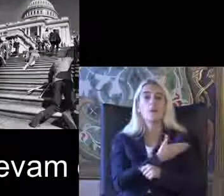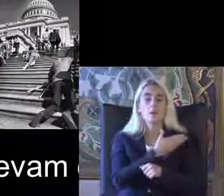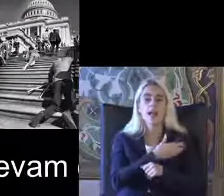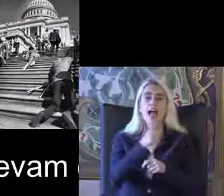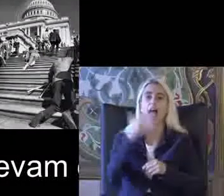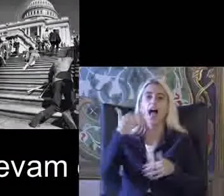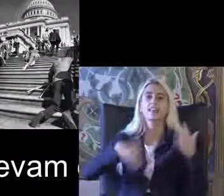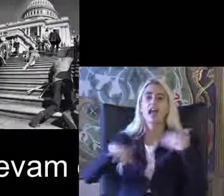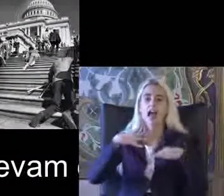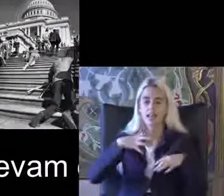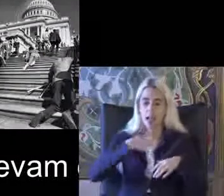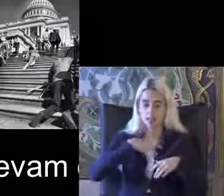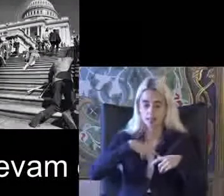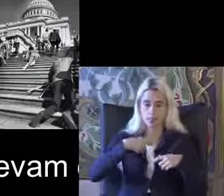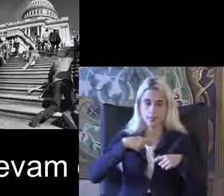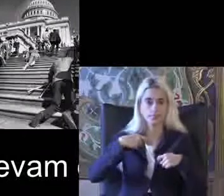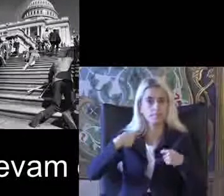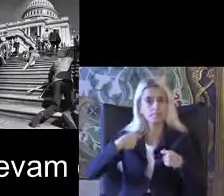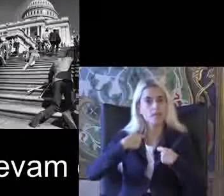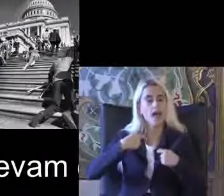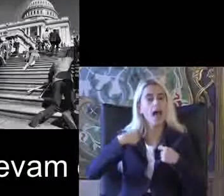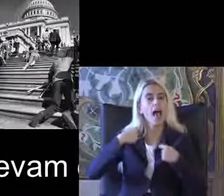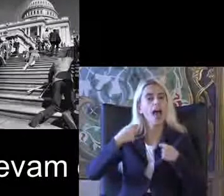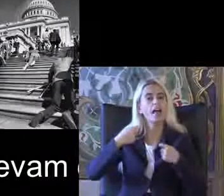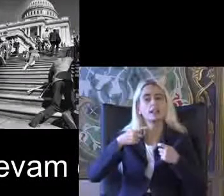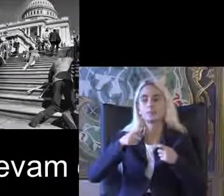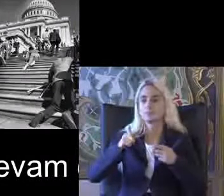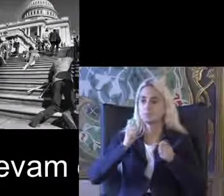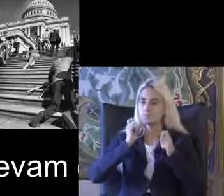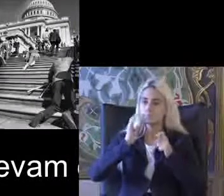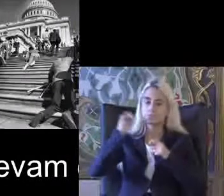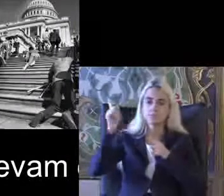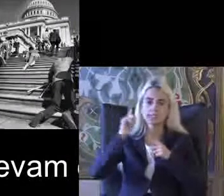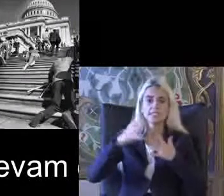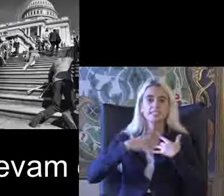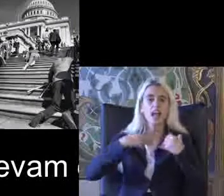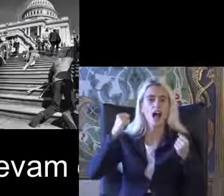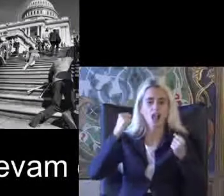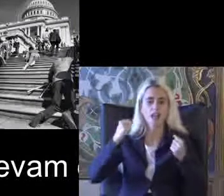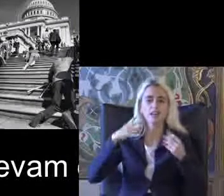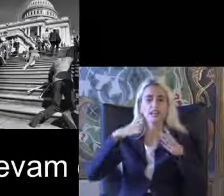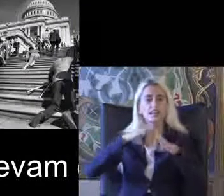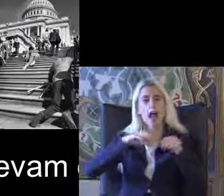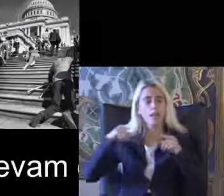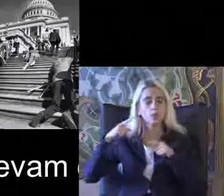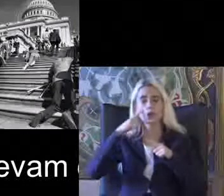Kendi eğitimlerini tamamlayıp Sağlıkları ile ilgili Rehabilitasyon problemlerini çözdükten sonra